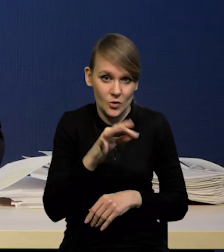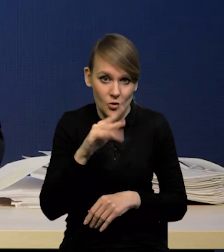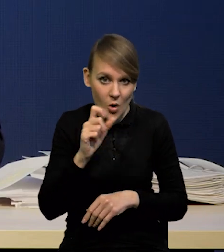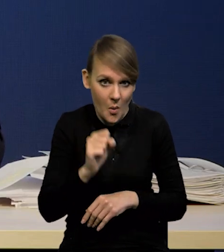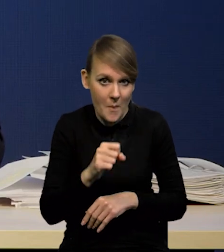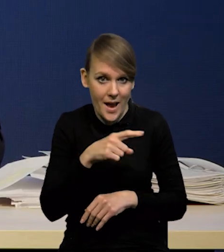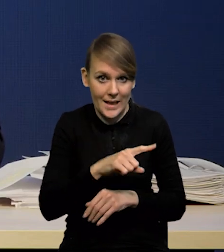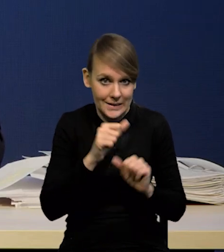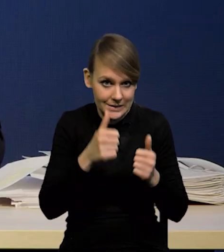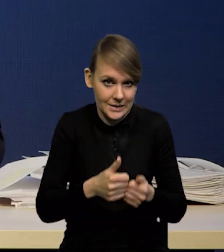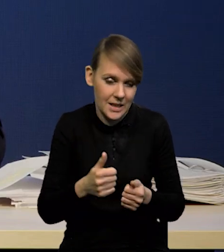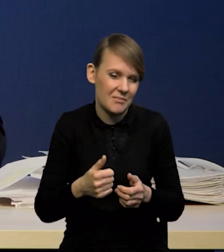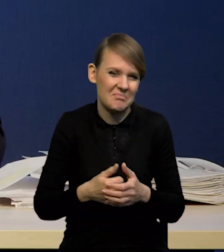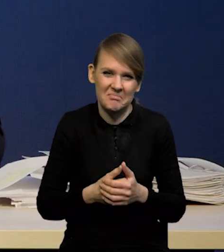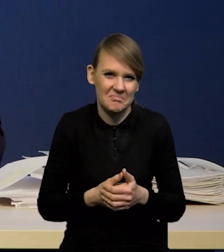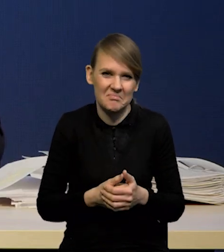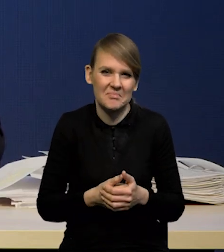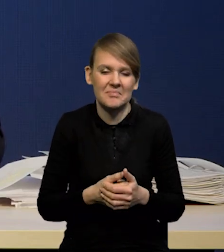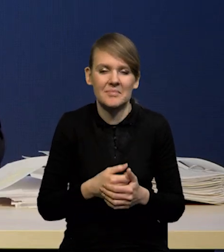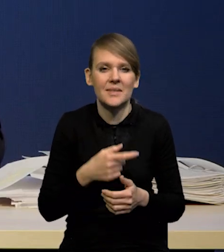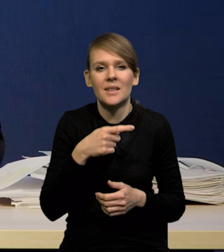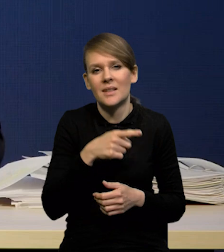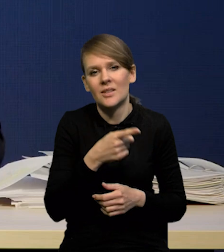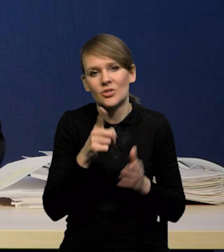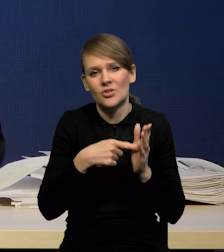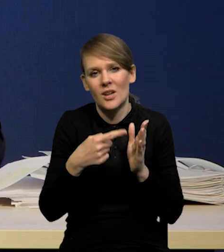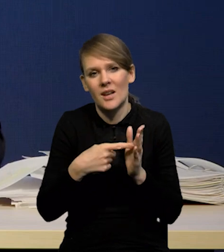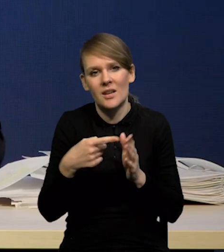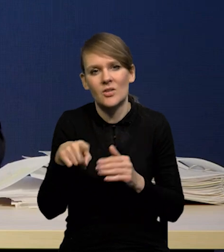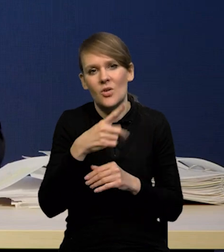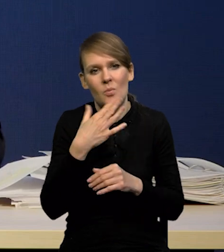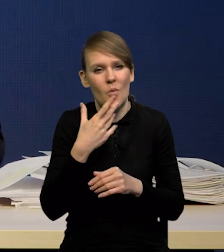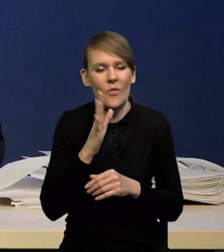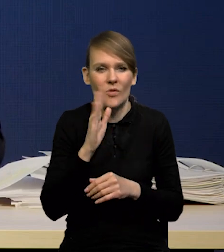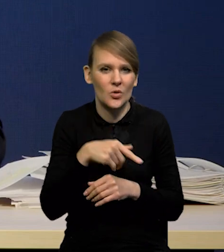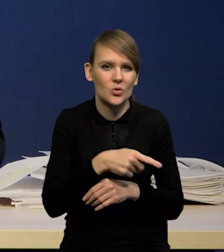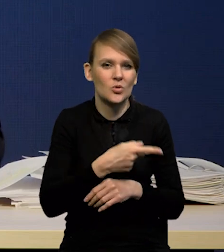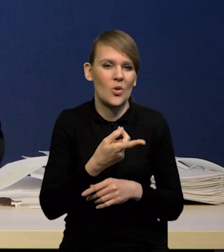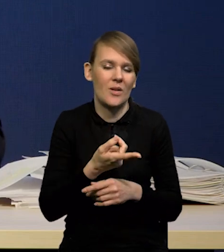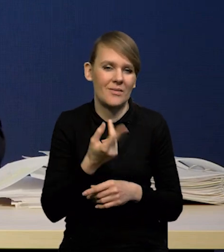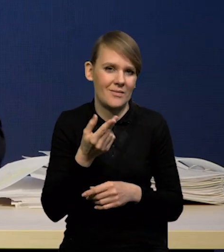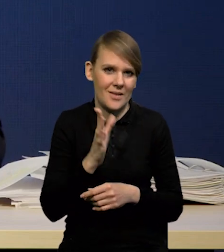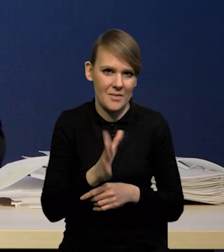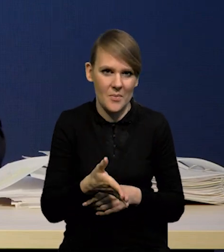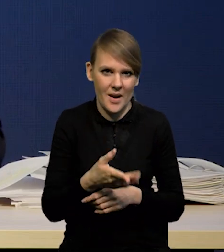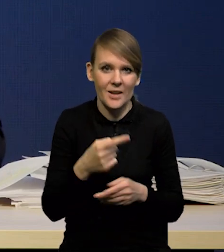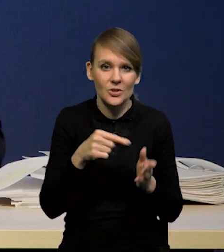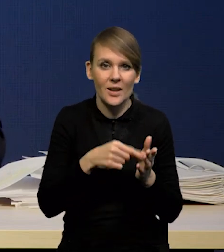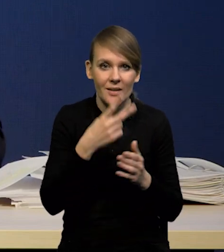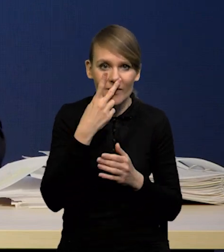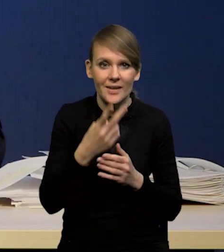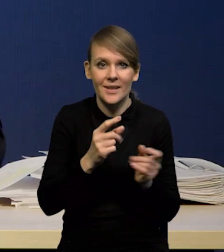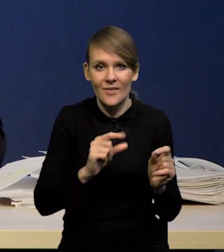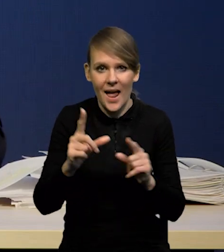Czasami jest to, co się mówi, że jest wręcz destrukcyjne, bo pokazuje inflację inną,